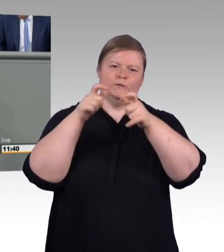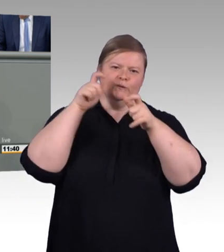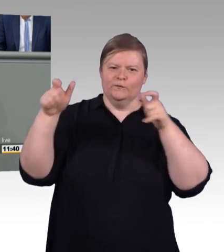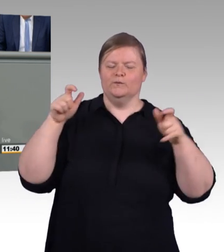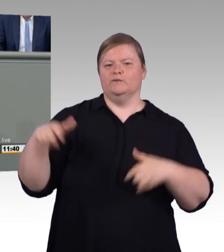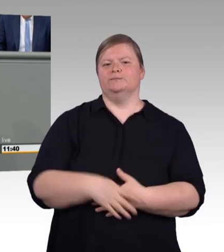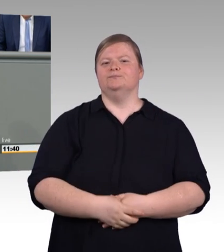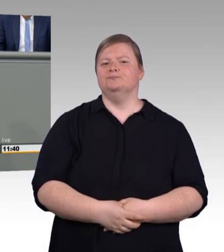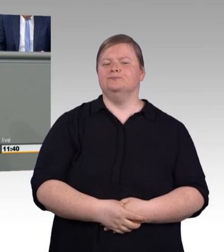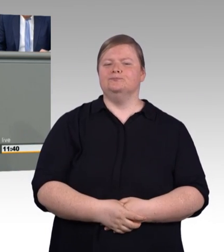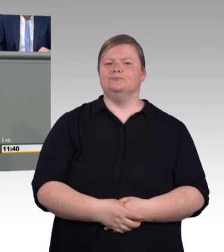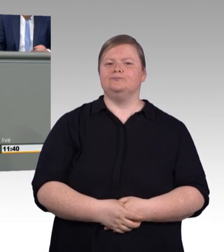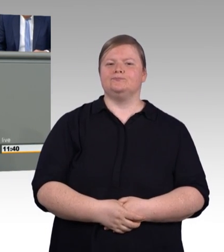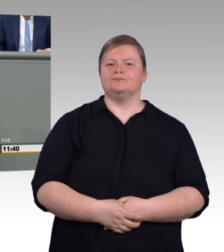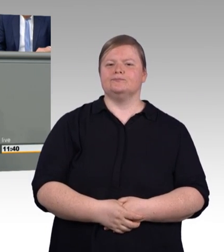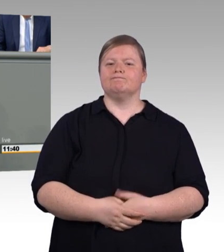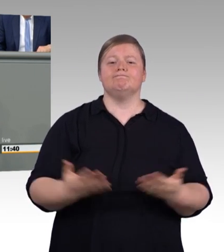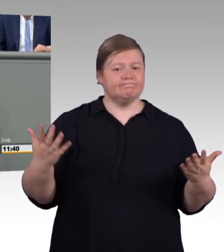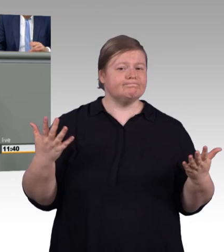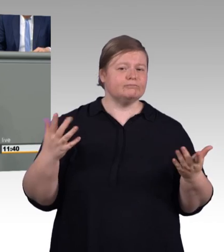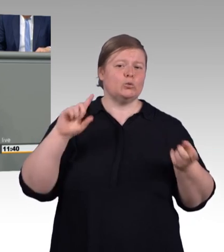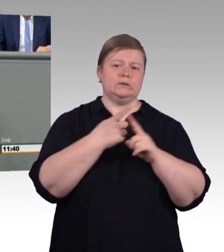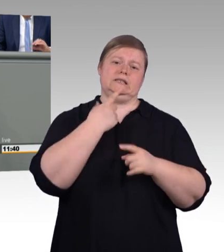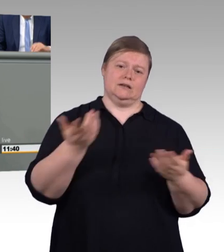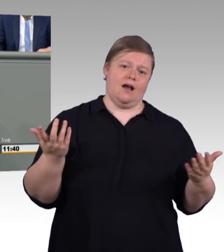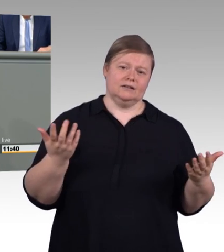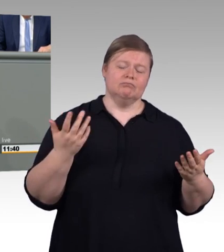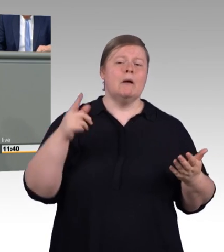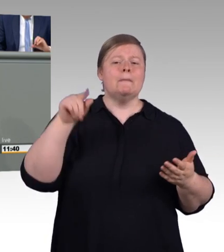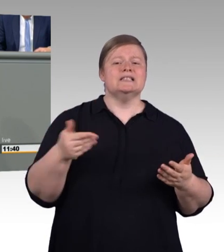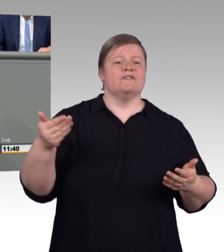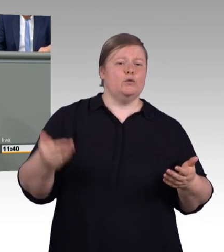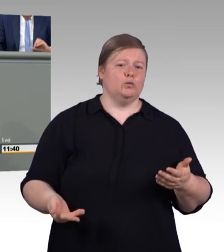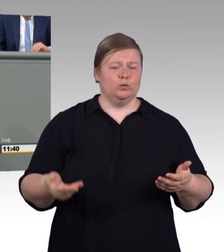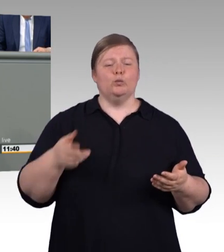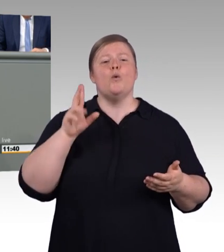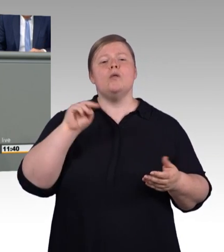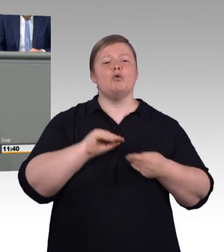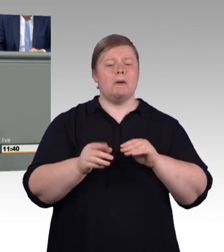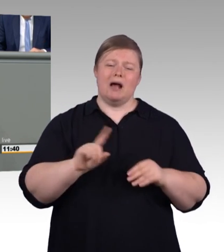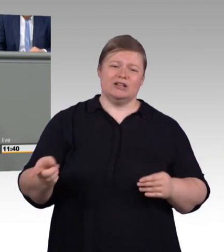und zwar, jetzt kommt es, nach oben, aber auch nach unten. Können Sie nachlesen, die vorliegende Drucksache